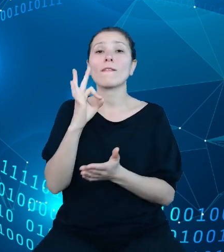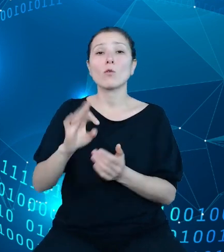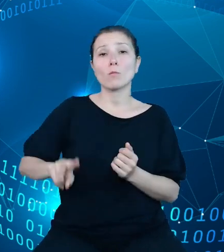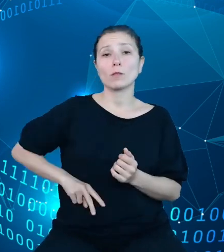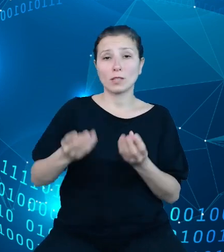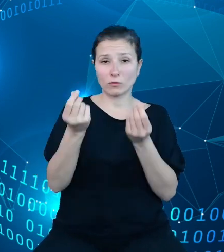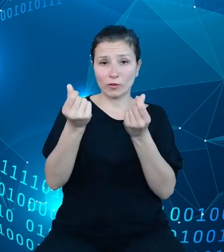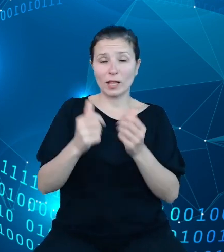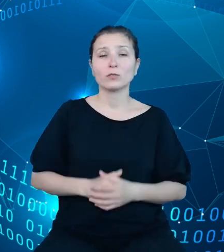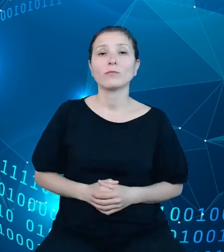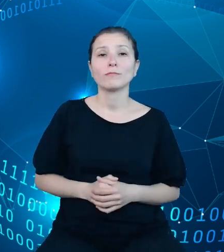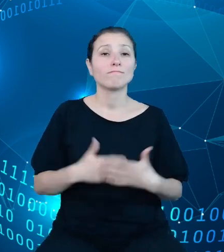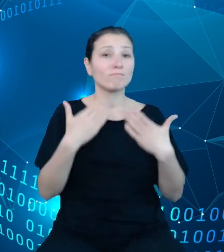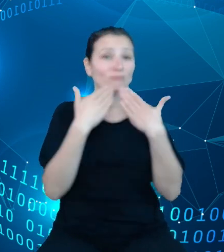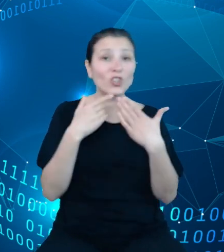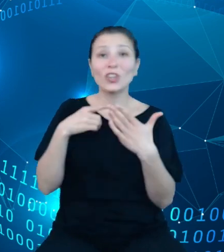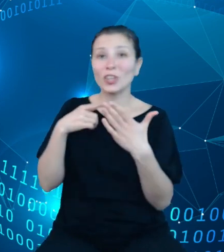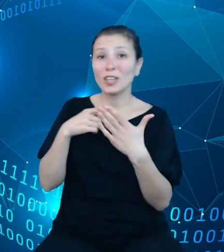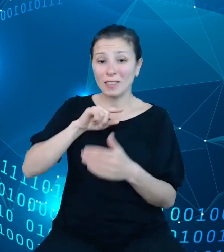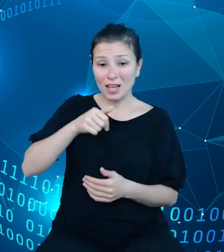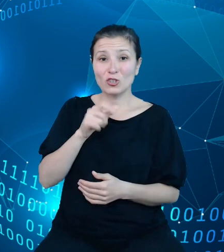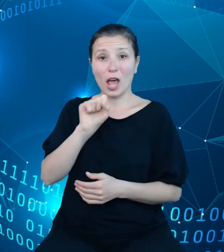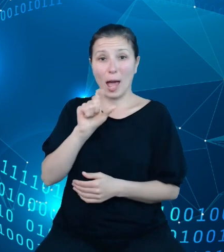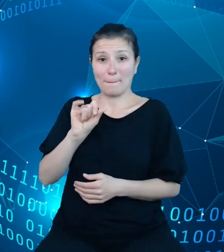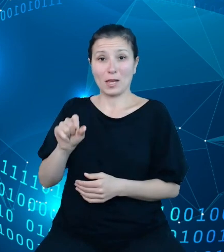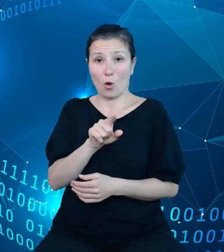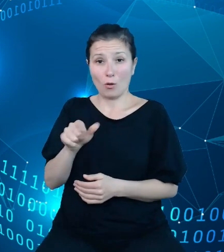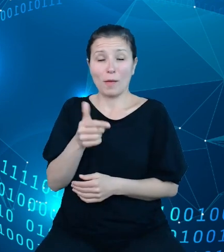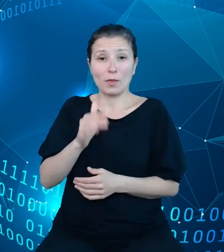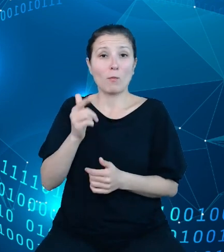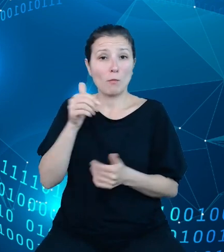które dzięki naszemu API będą mogły samodzielnie zaopatrywać się w dane